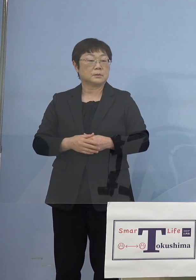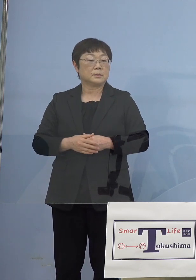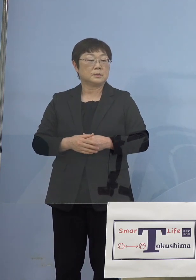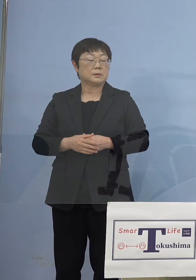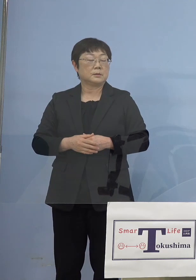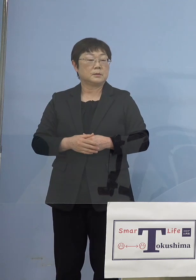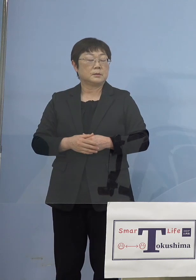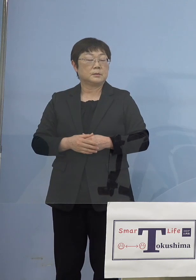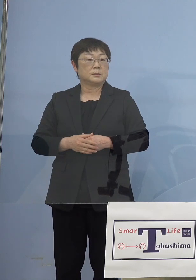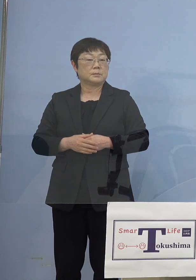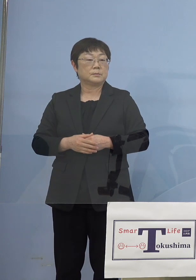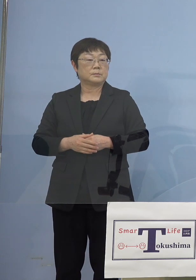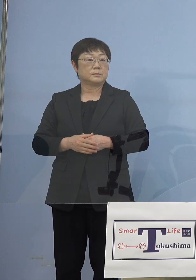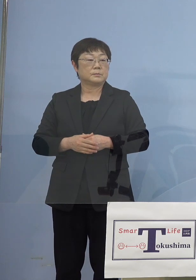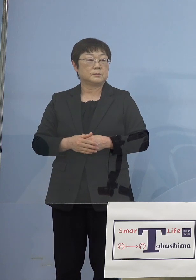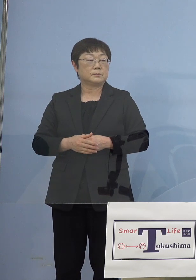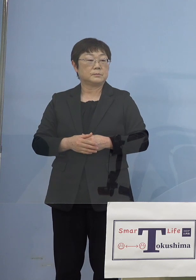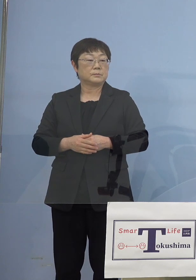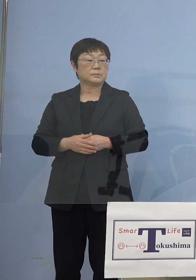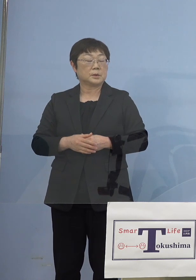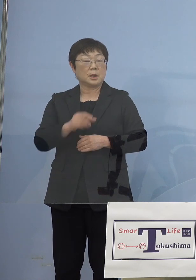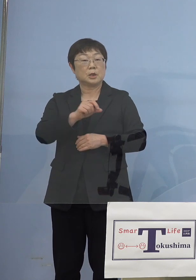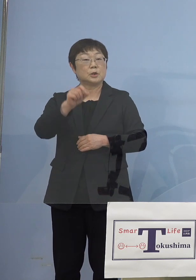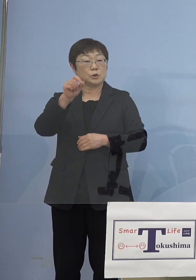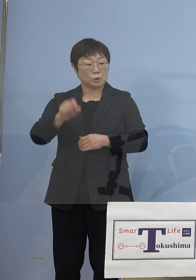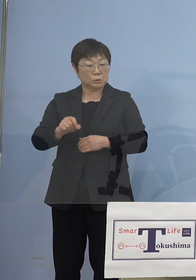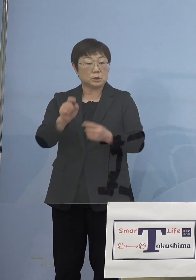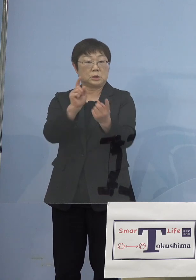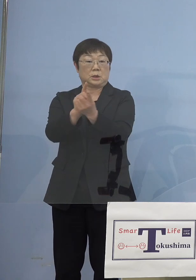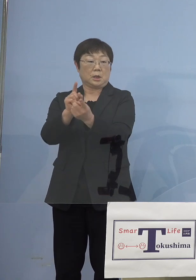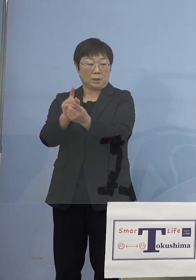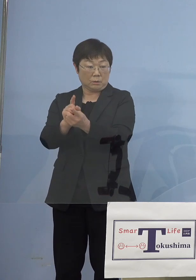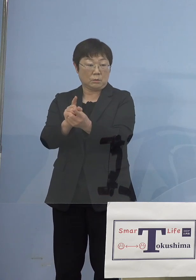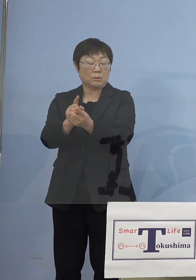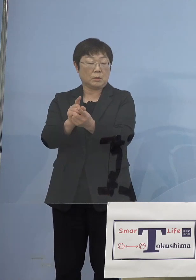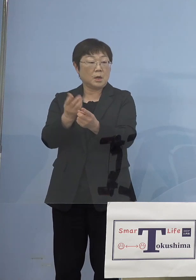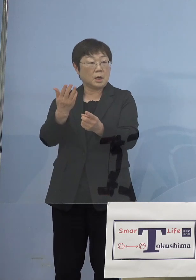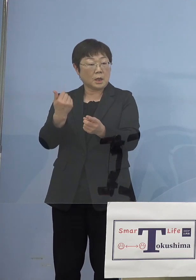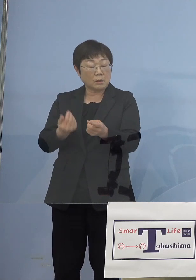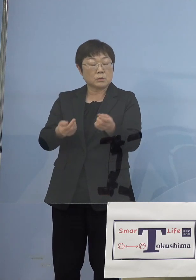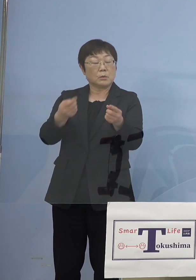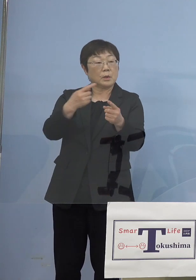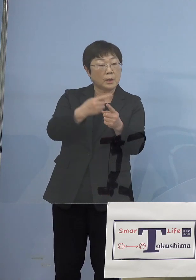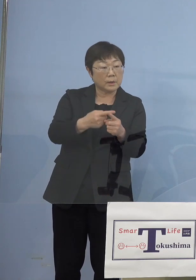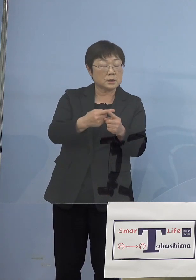そうした点、充分にそれで過去の分と 齟齬がないのかまず少なくとも